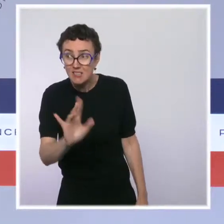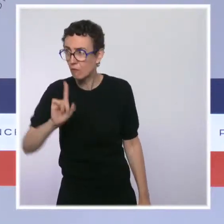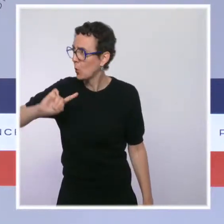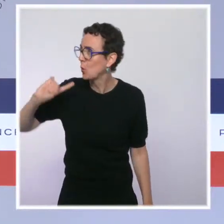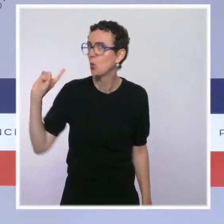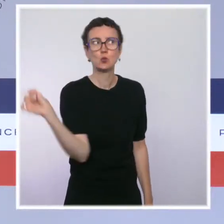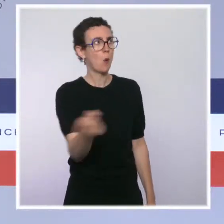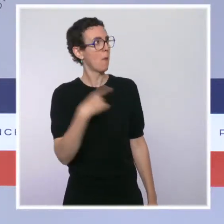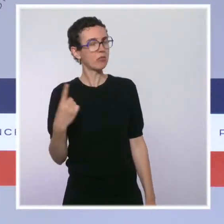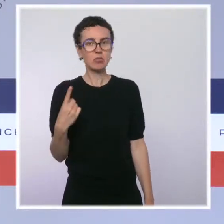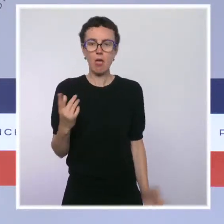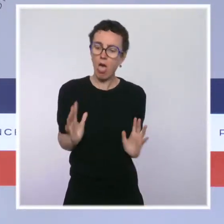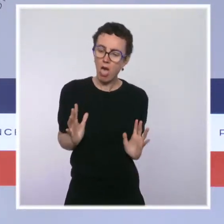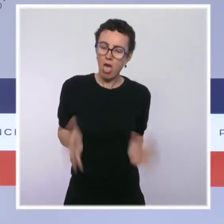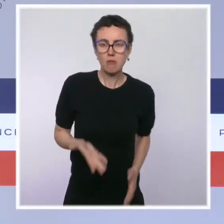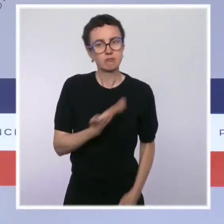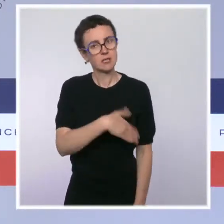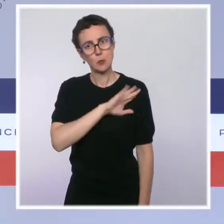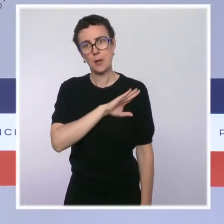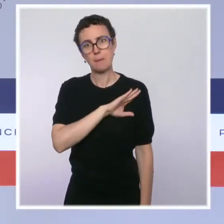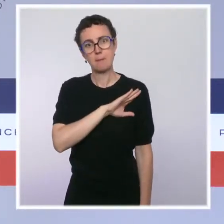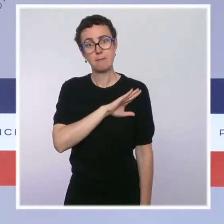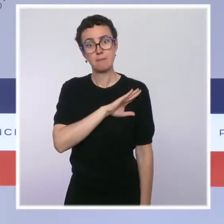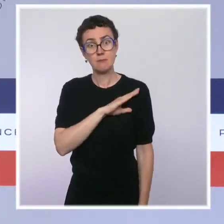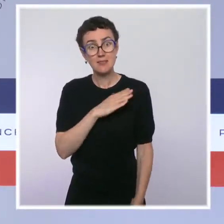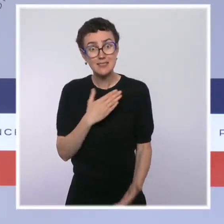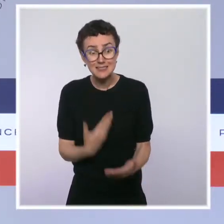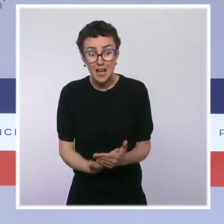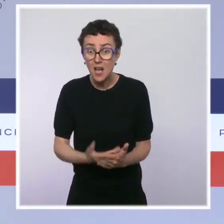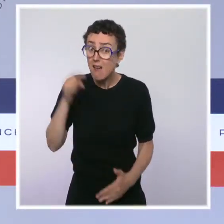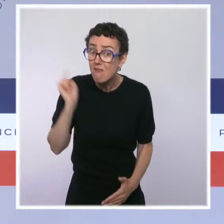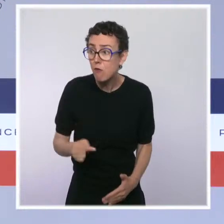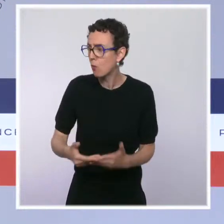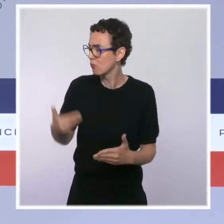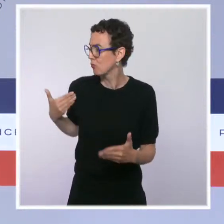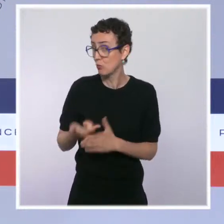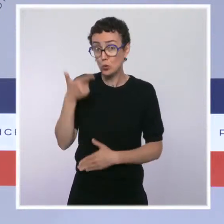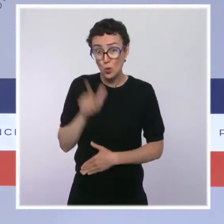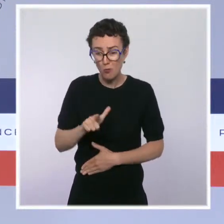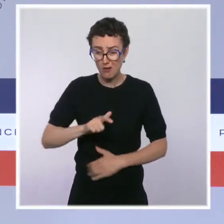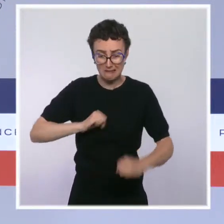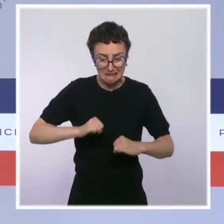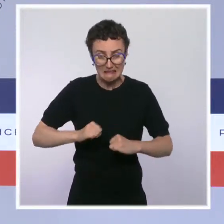Elle est connue depuis deux mois et surtout elle est urgente. Personne n'est plus exposé qu'un personnel soignant.